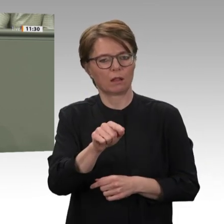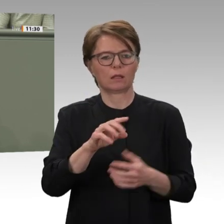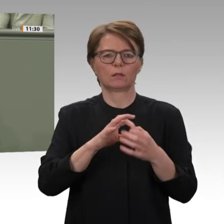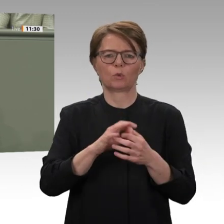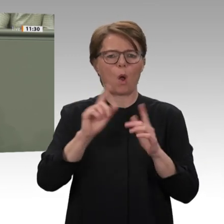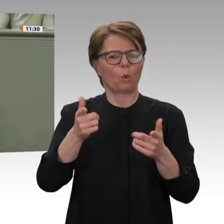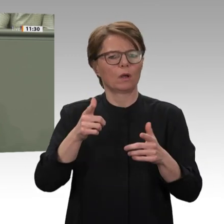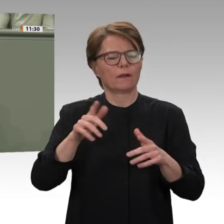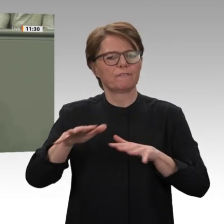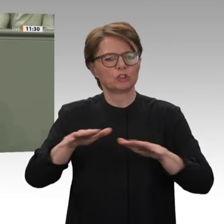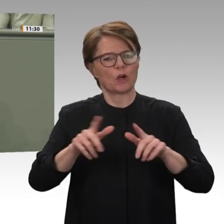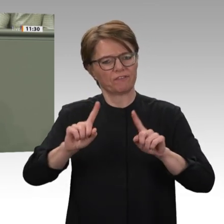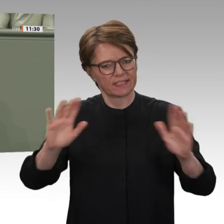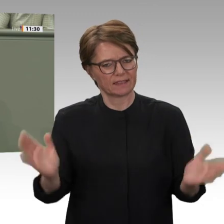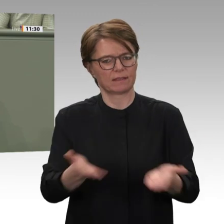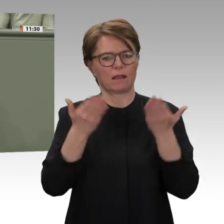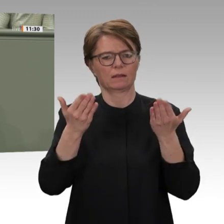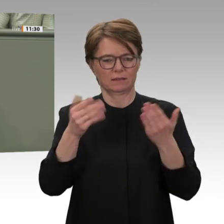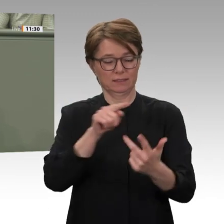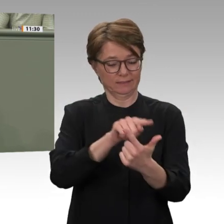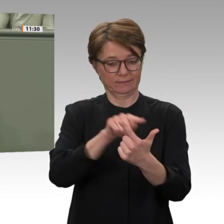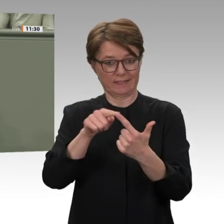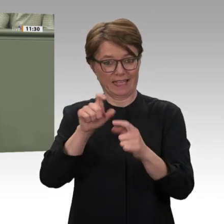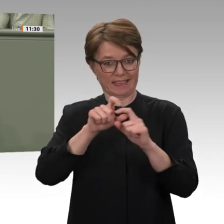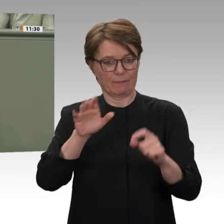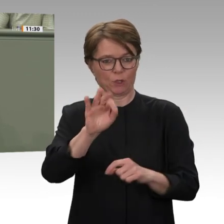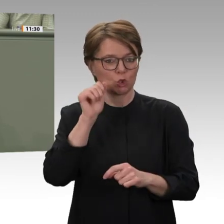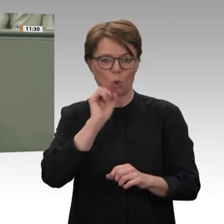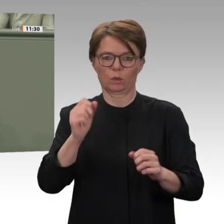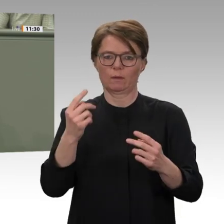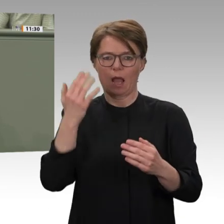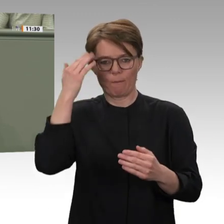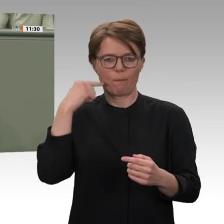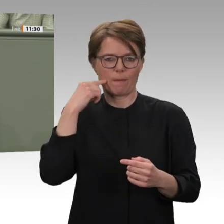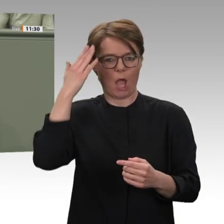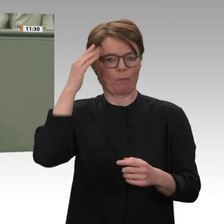angeht: Khartum hat erste, mutige Schritte unternommen, um die Konflikte in Darfur